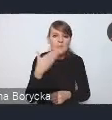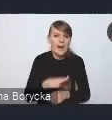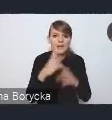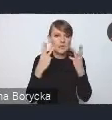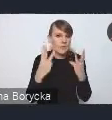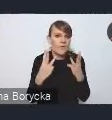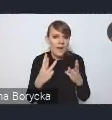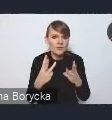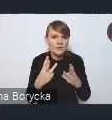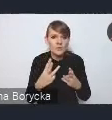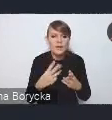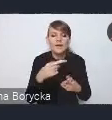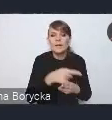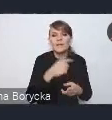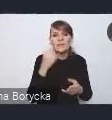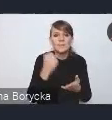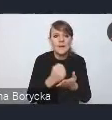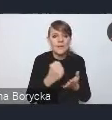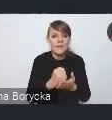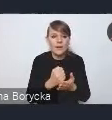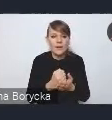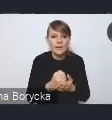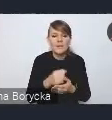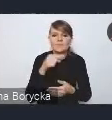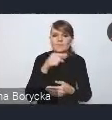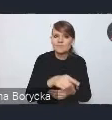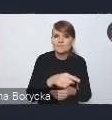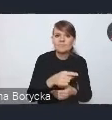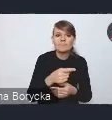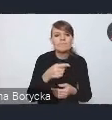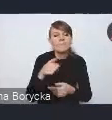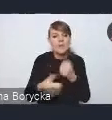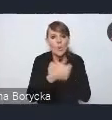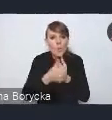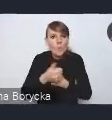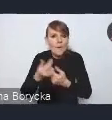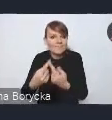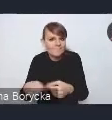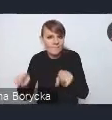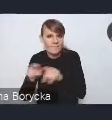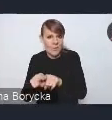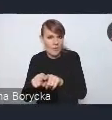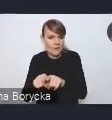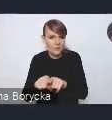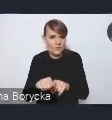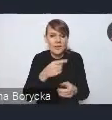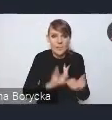jest ten aspekt wdrożeniowy tego dokumentu, tych rozwiązań proponowanych.